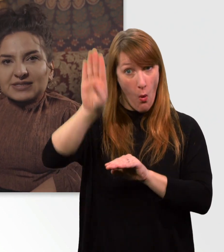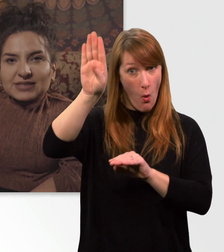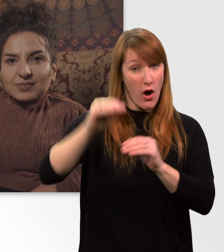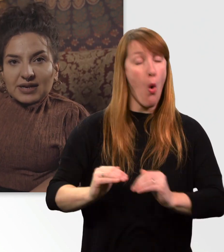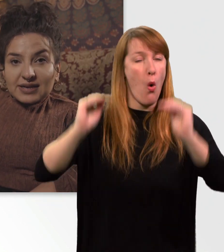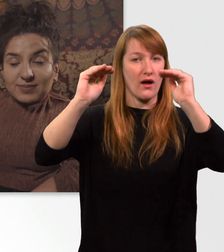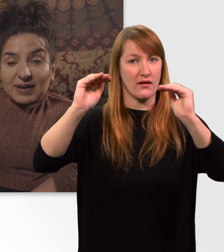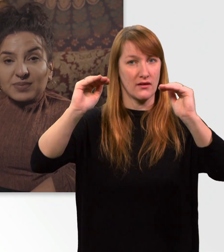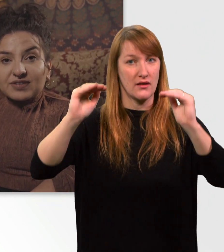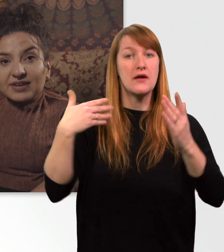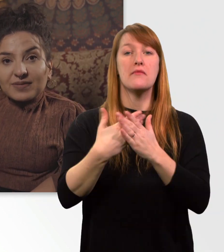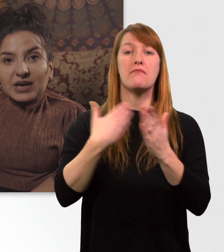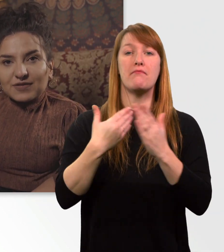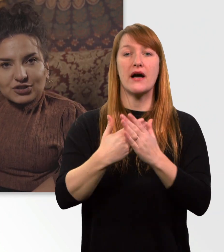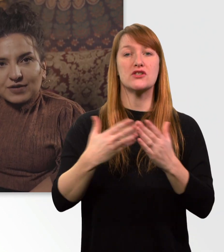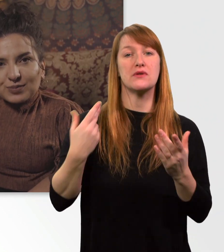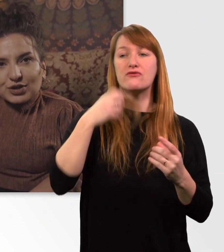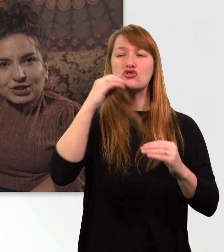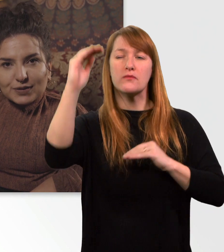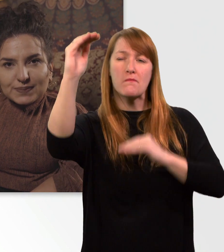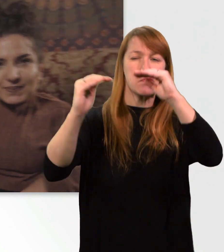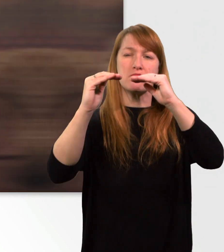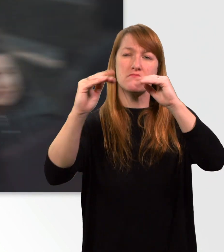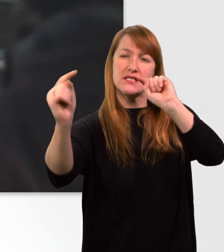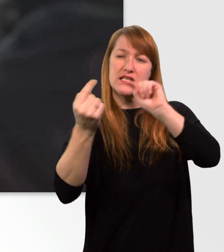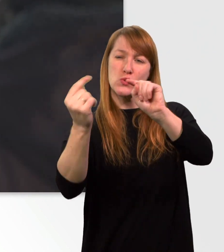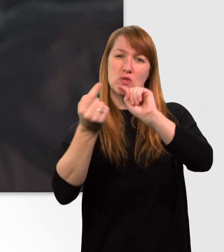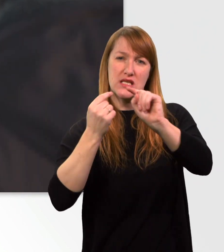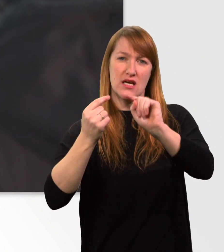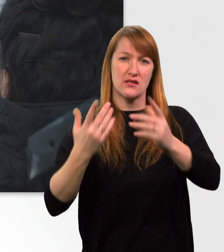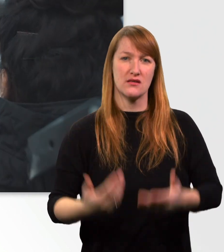wenn man sich mal eben ein bisschen Respekt verschaffen möchte. (Mann) Was fällt Ihnen ein?